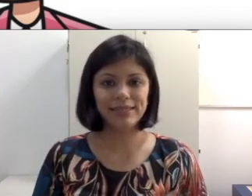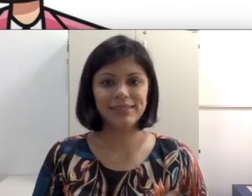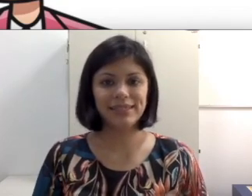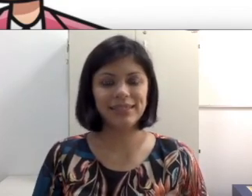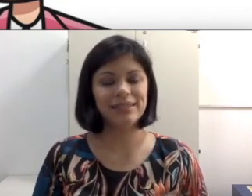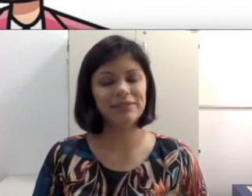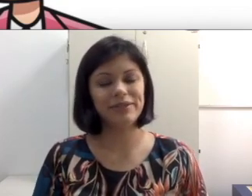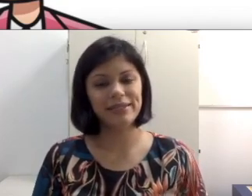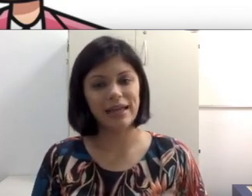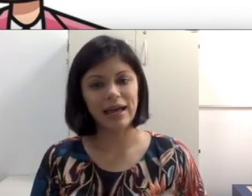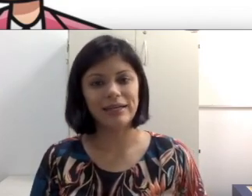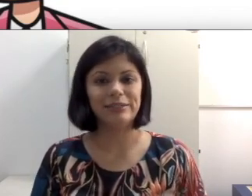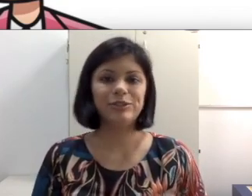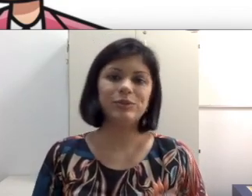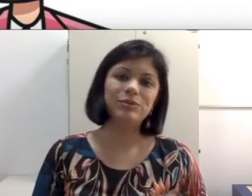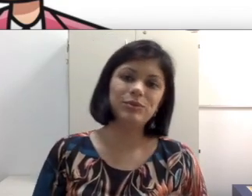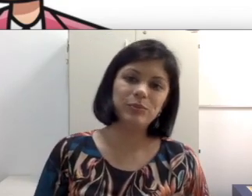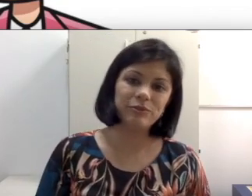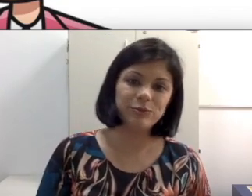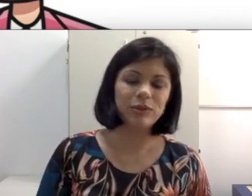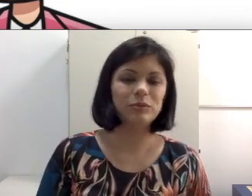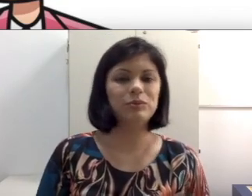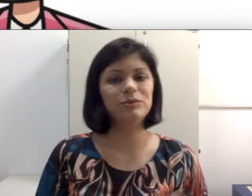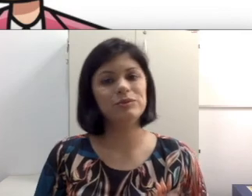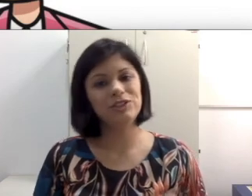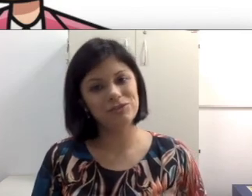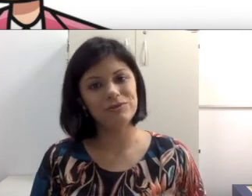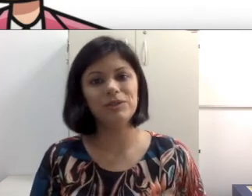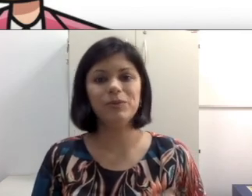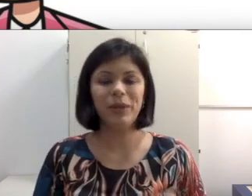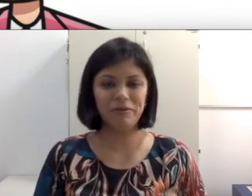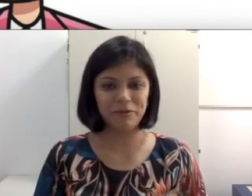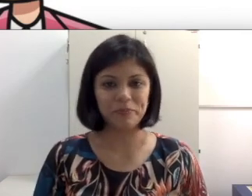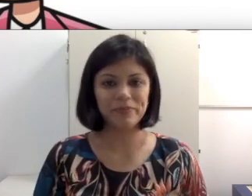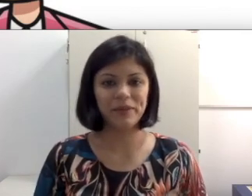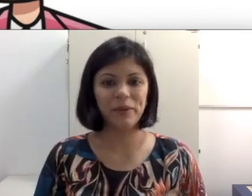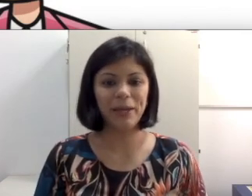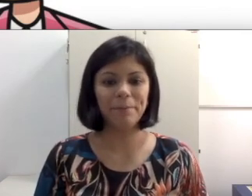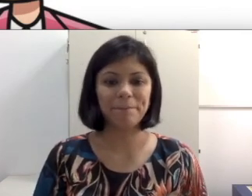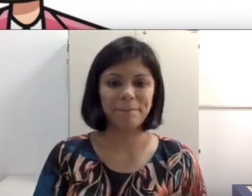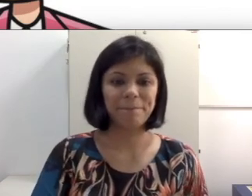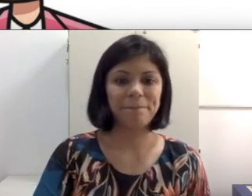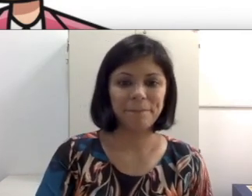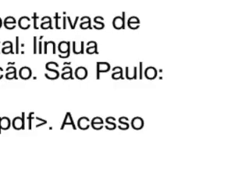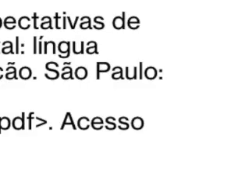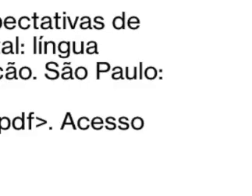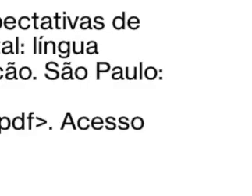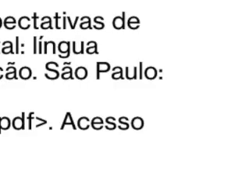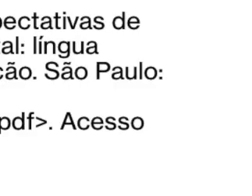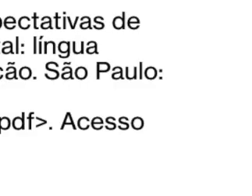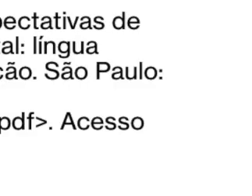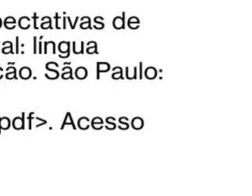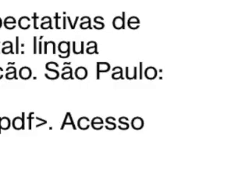tanto da idade quanto do perfil do aluno, indivíduo. Agora deixo aqui a leitura para